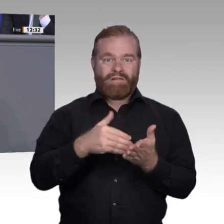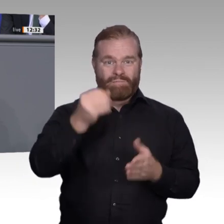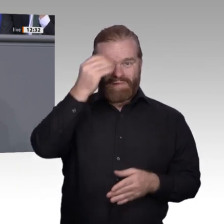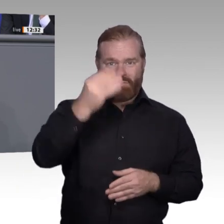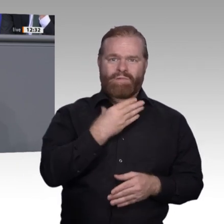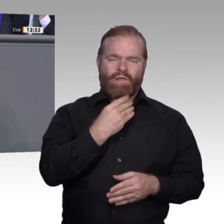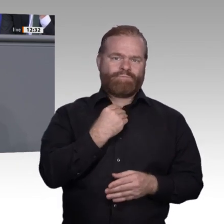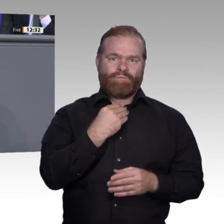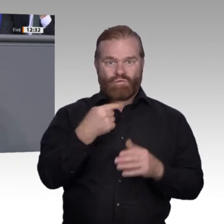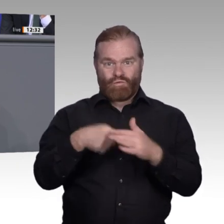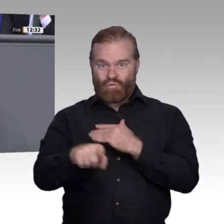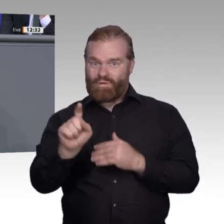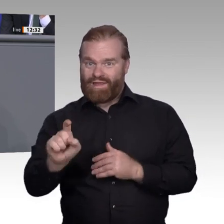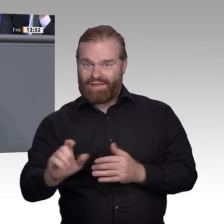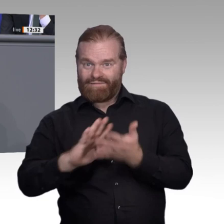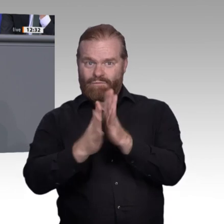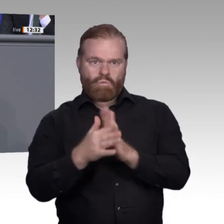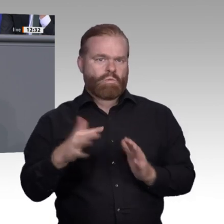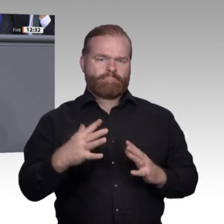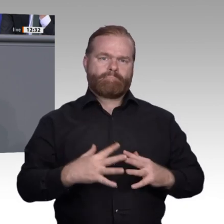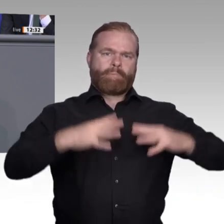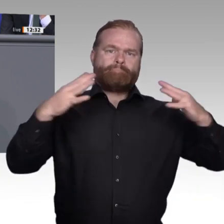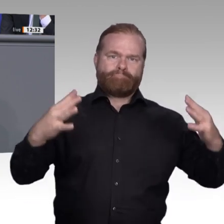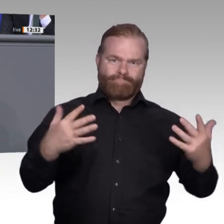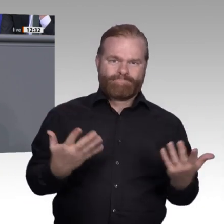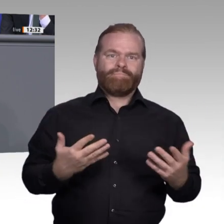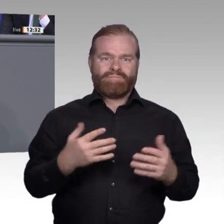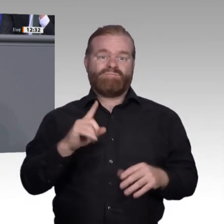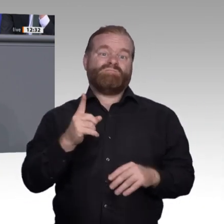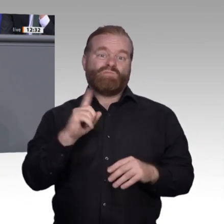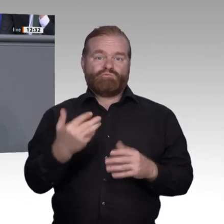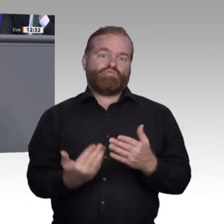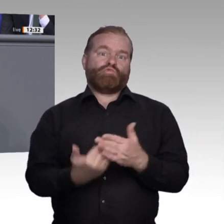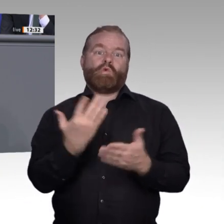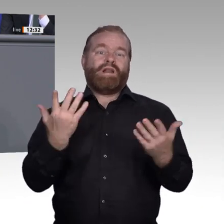eines Betriebes, desto eher nehmen die Beschäftigten an Weiterbildungen teil. Damit erweist sich